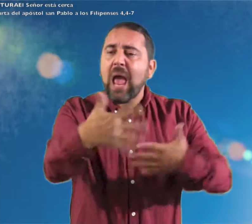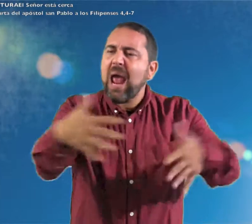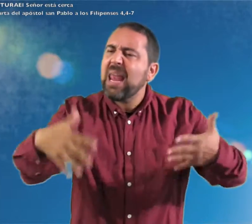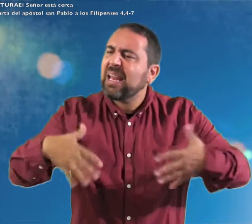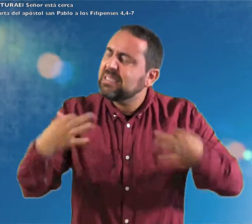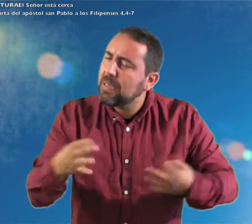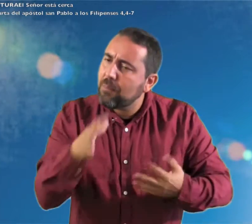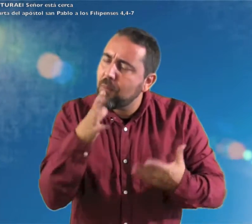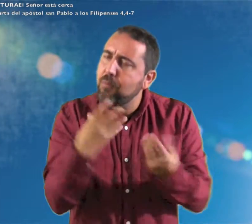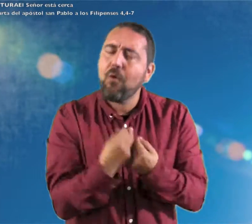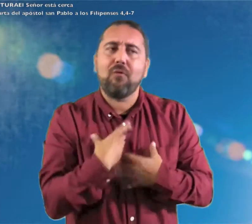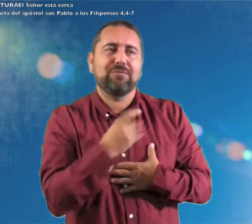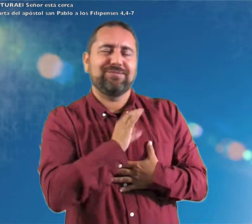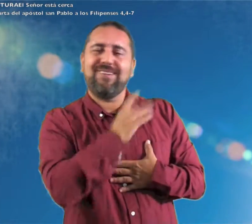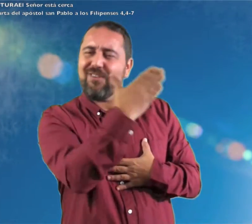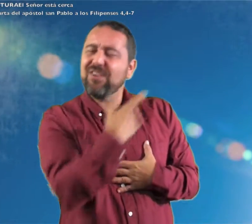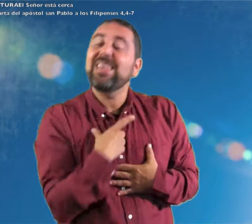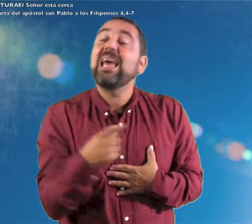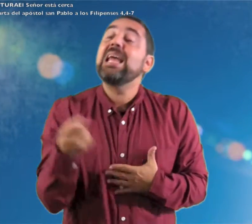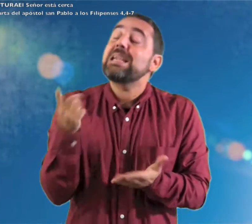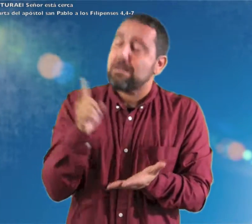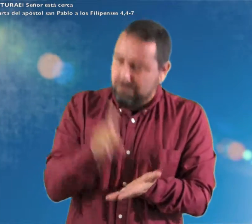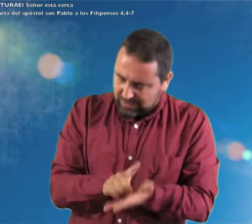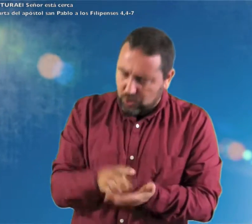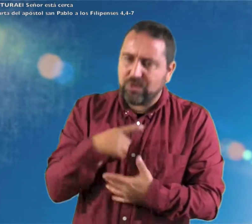Hermanos Estad siempre